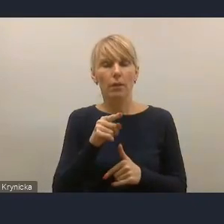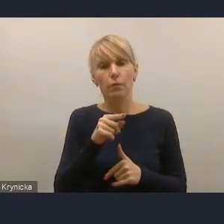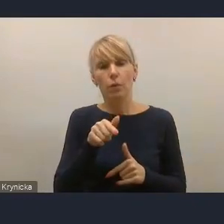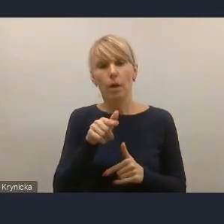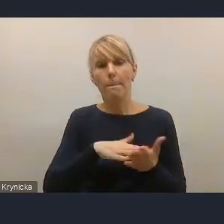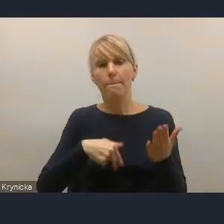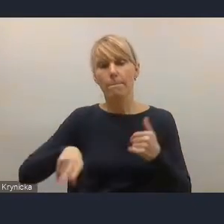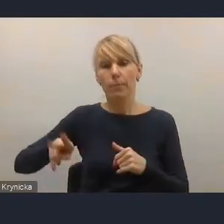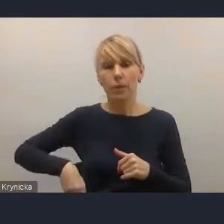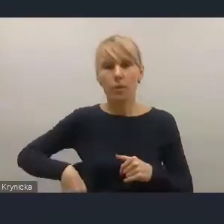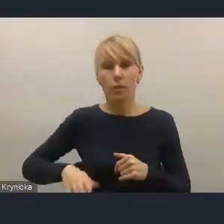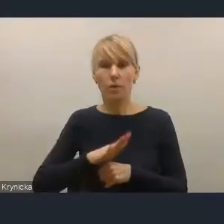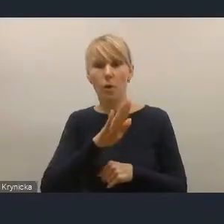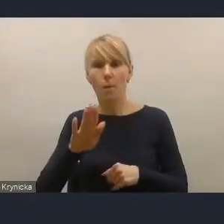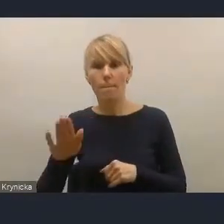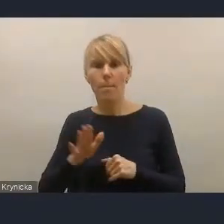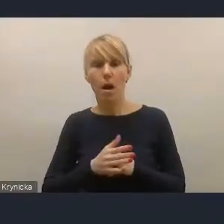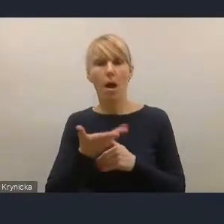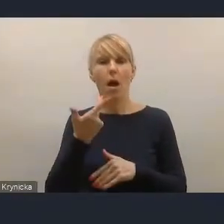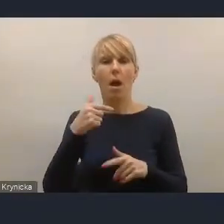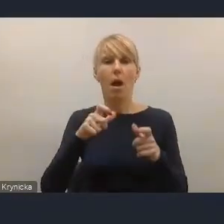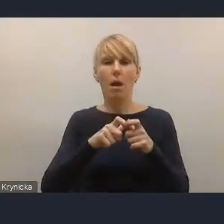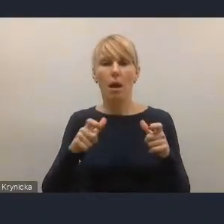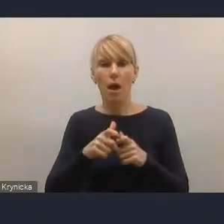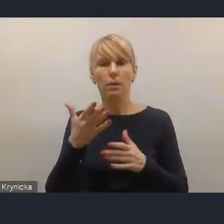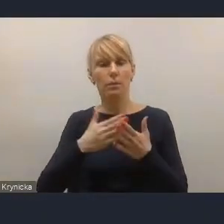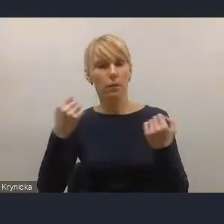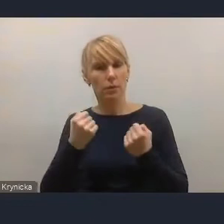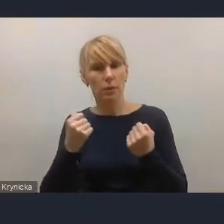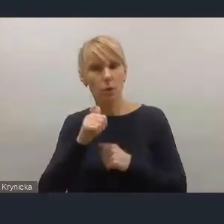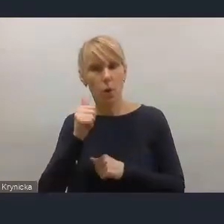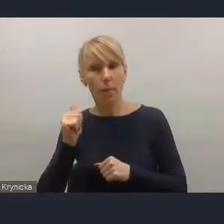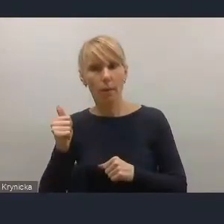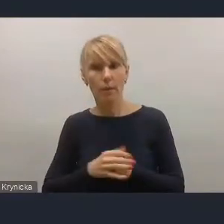że ma mocniejsze karty, mocniejsze kompetencje, są zaakcentowane dużo mocniej,